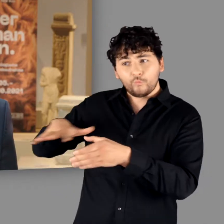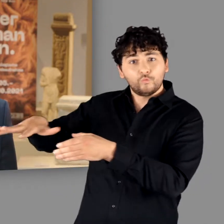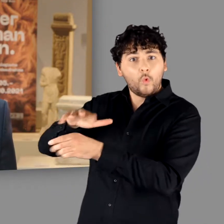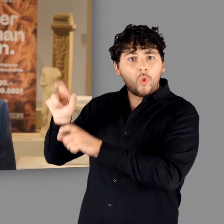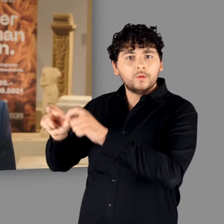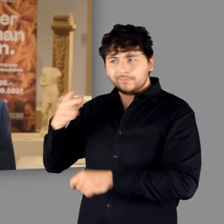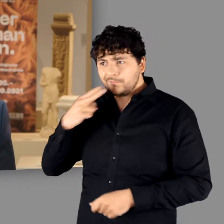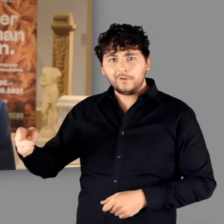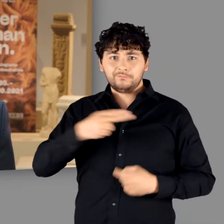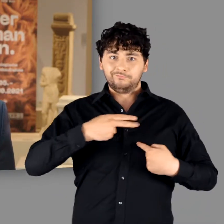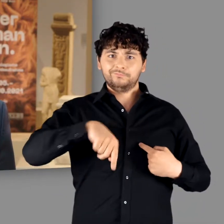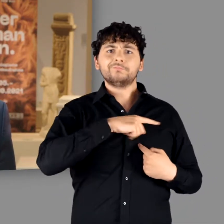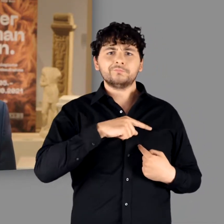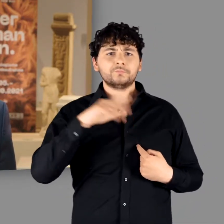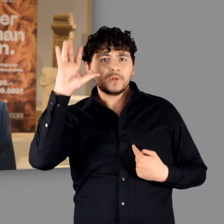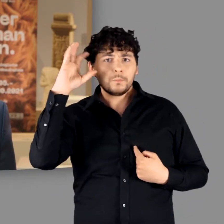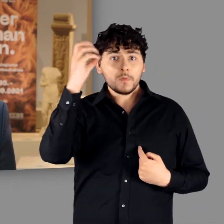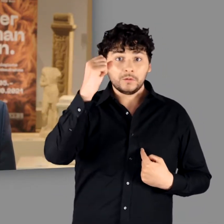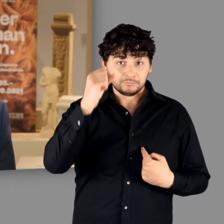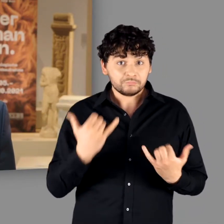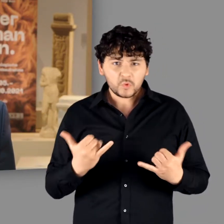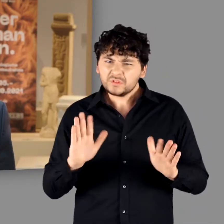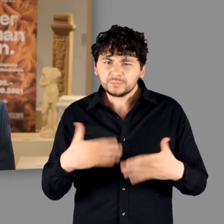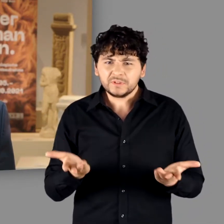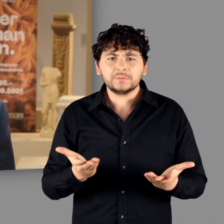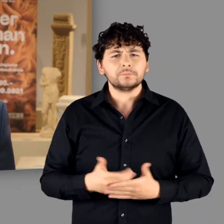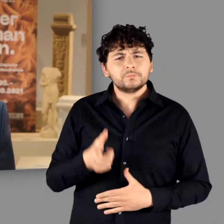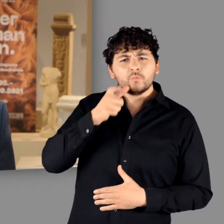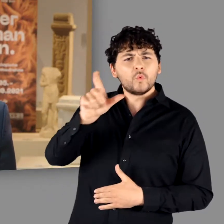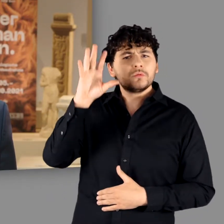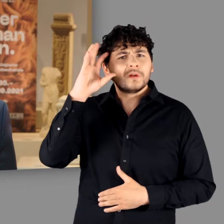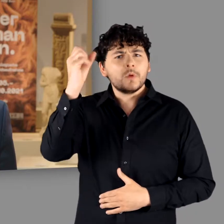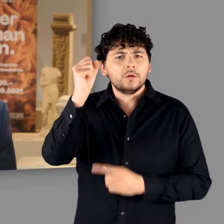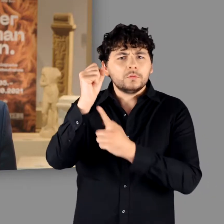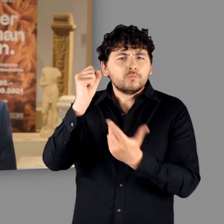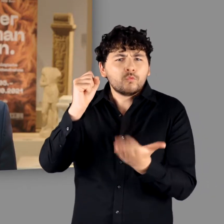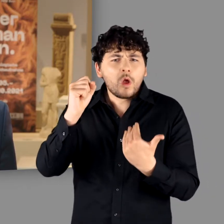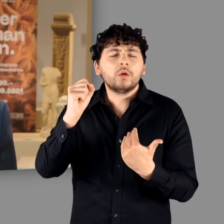Ein Volk, dessen Angehörige sich selbst Germanen nannten, hat es nie gegeben.